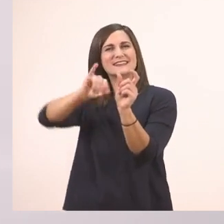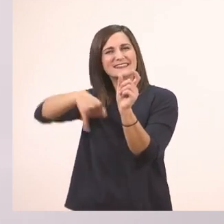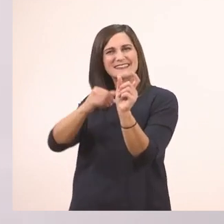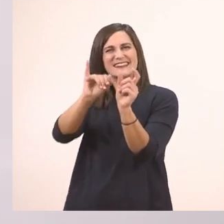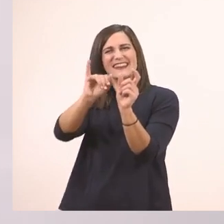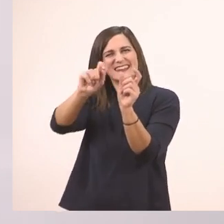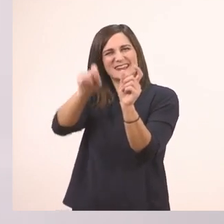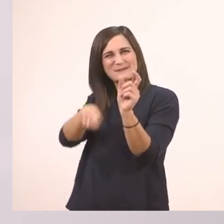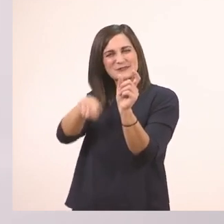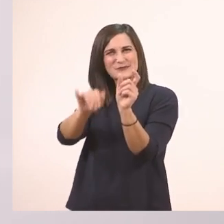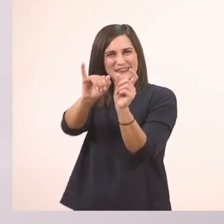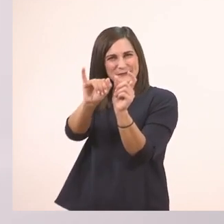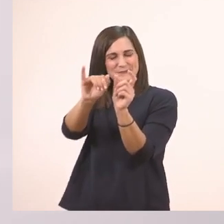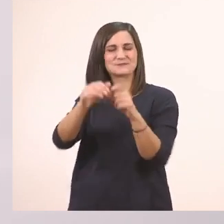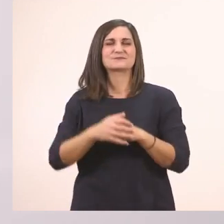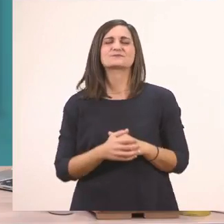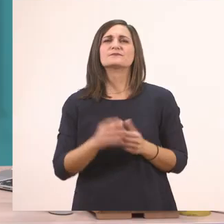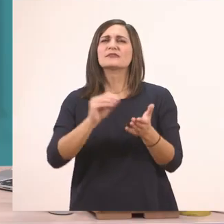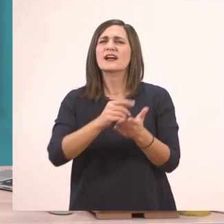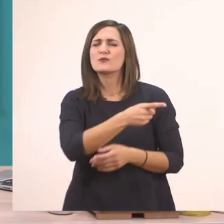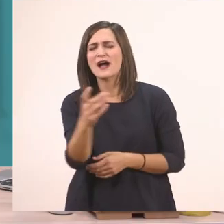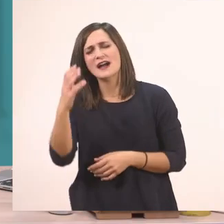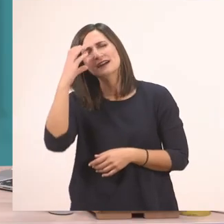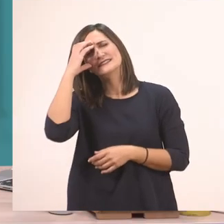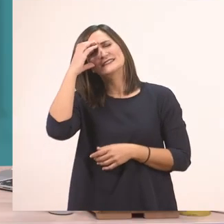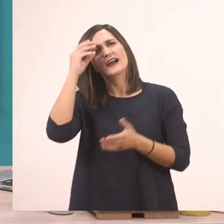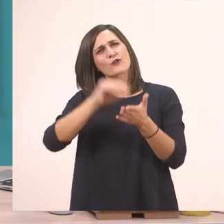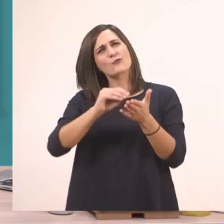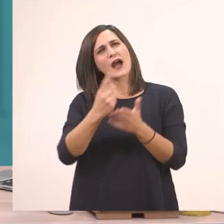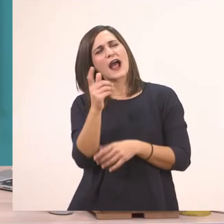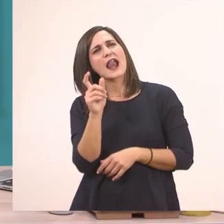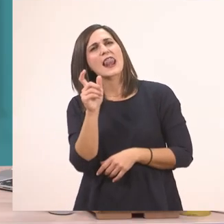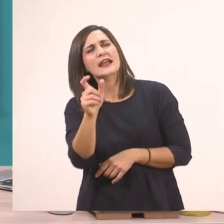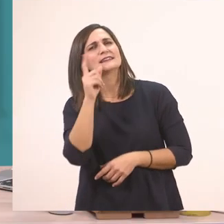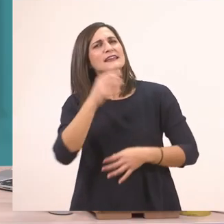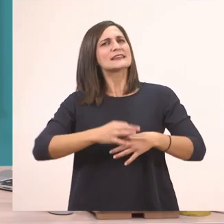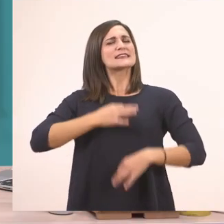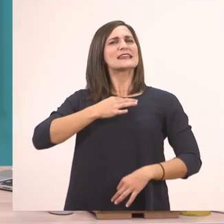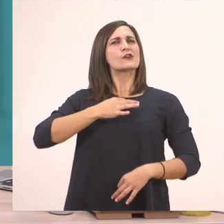Και εδώ το ι το μπαστουνάκι. Και για να θυμηθώ ακόμα μία. Τον κύριο με το κόκκινο;